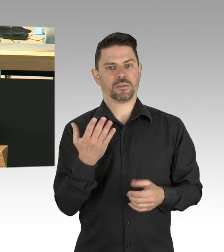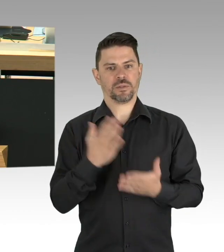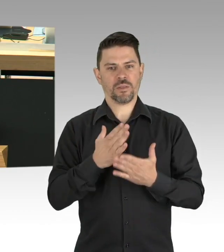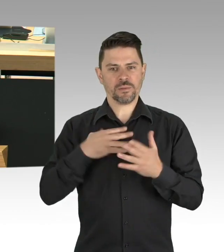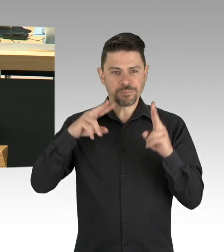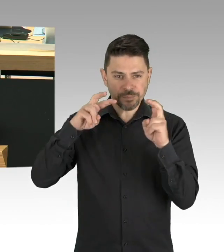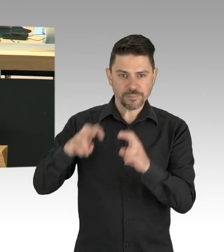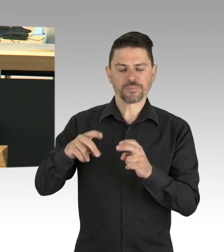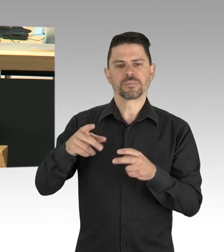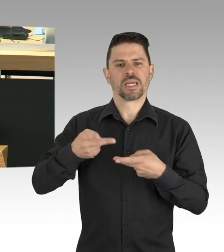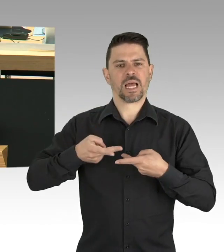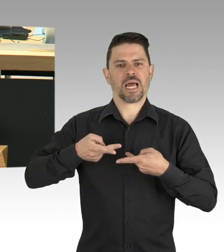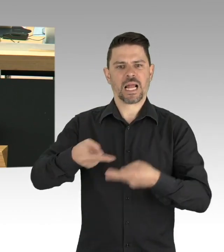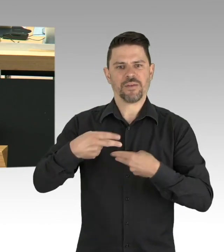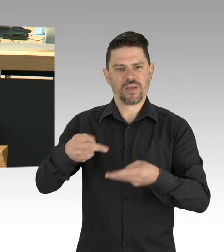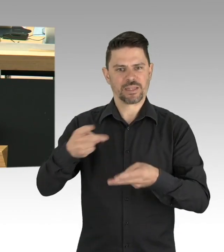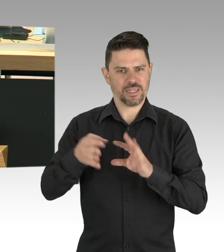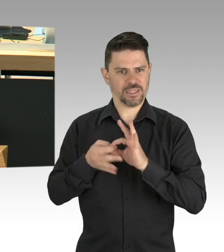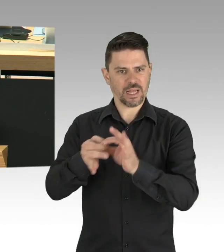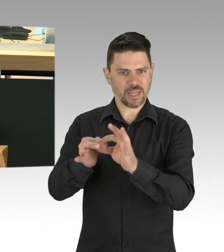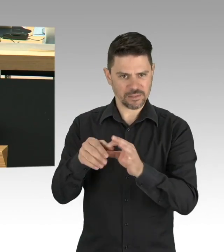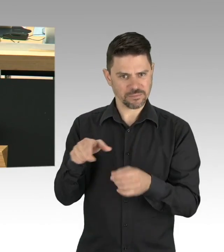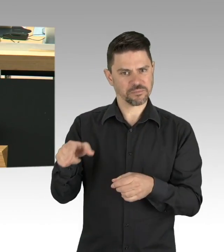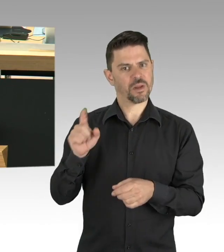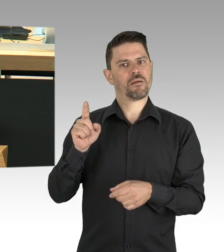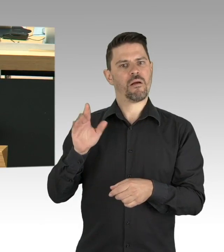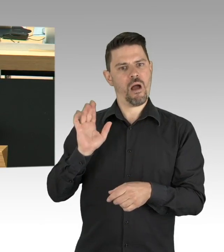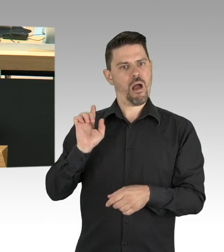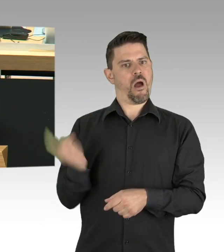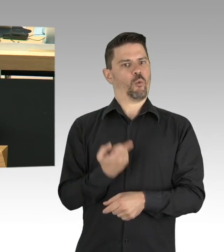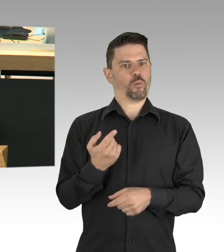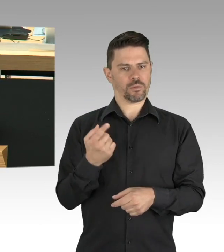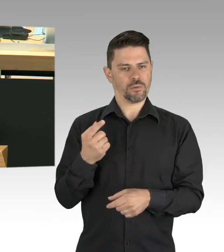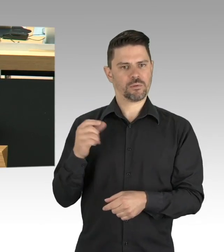dass in einer Metropole wie Berlin auch unsere Kitas systemrelevant sind.